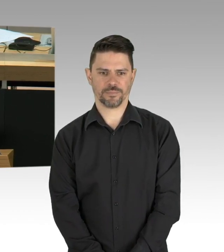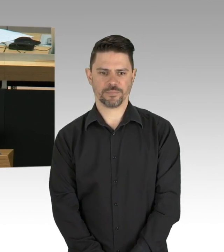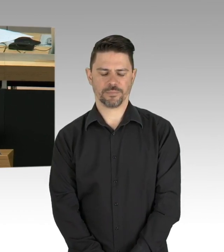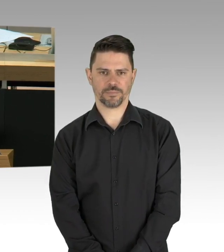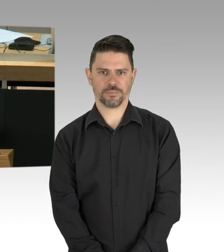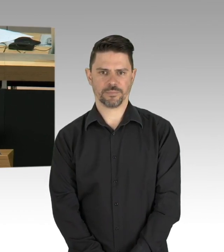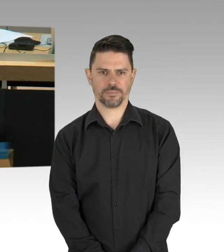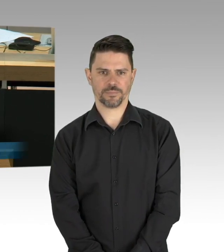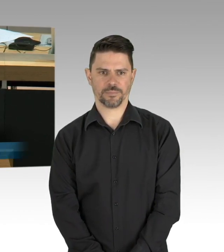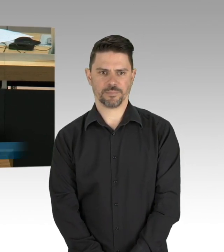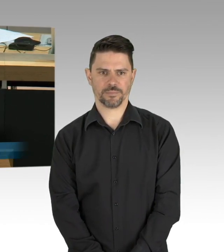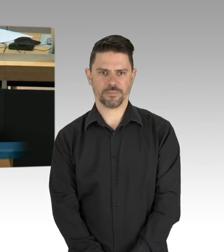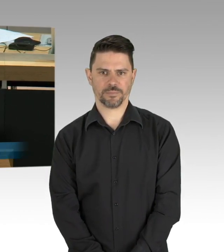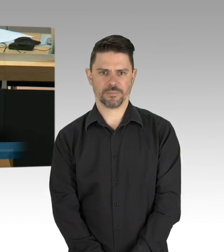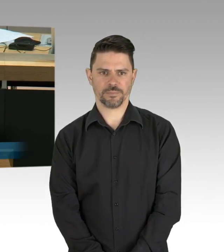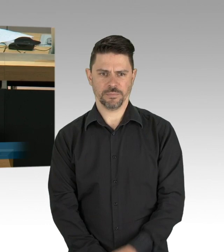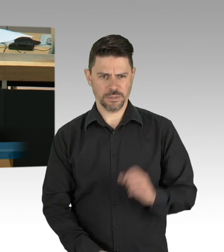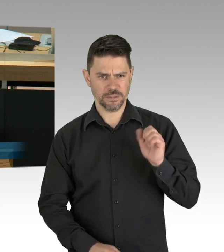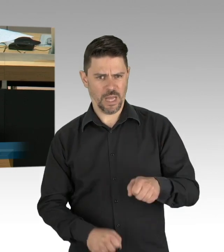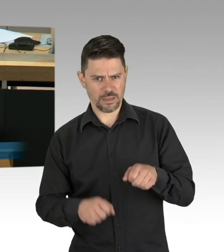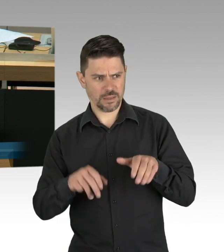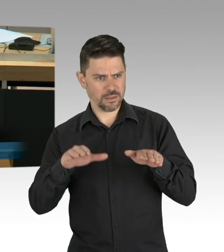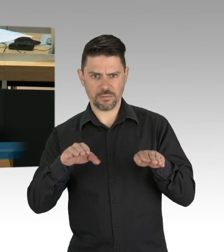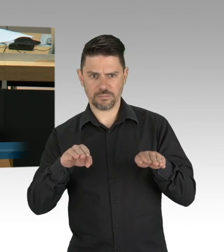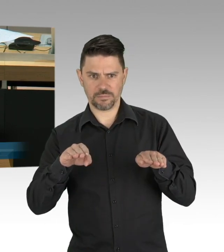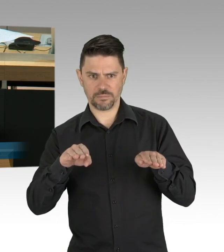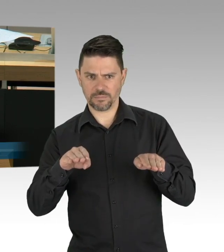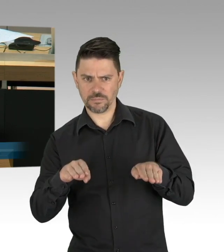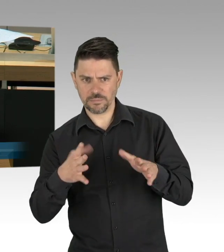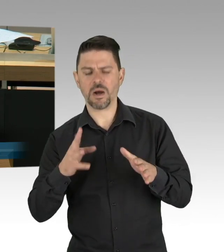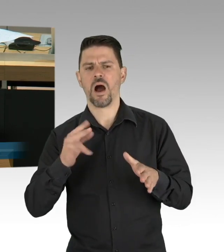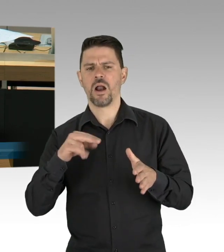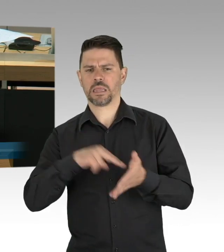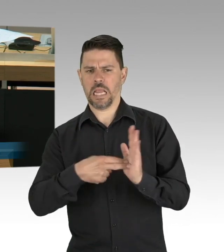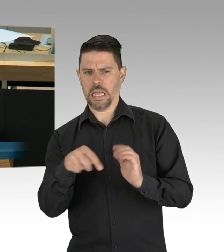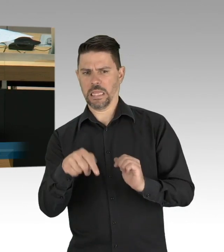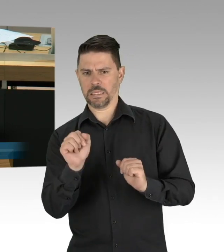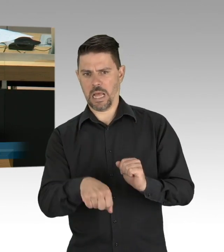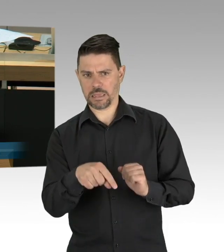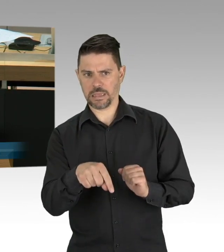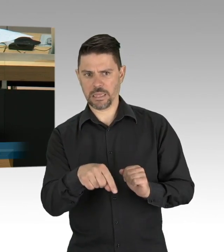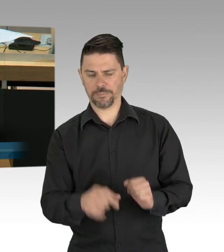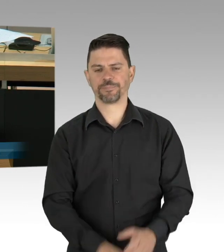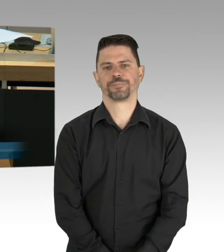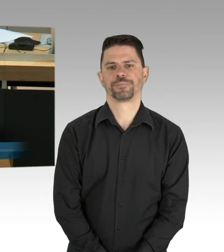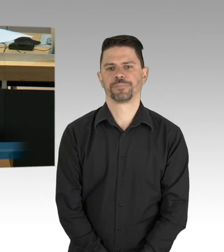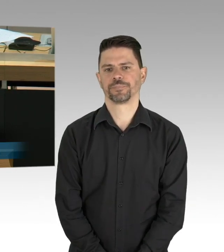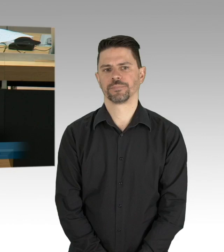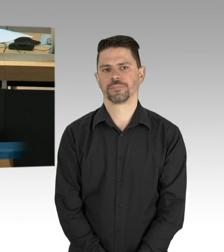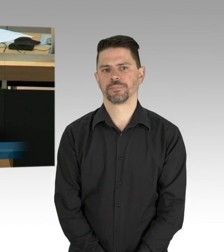liebe Berliner, der Herr Innensenator war vorgestern so freundlich mitzuteilen, man habe die Maskenpflicht im Einzelhandel eingeführt,